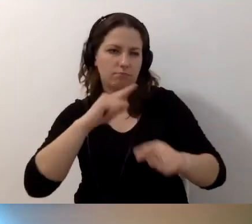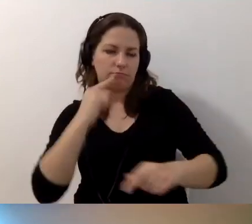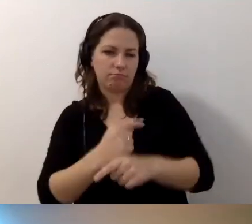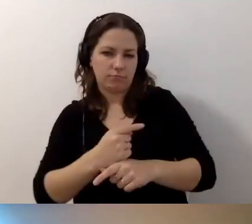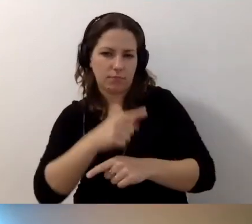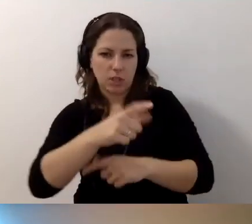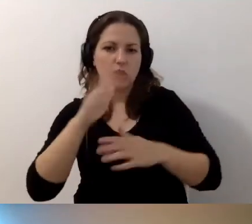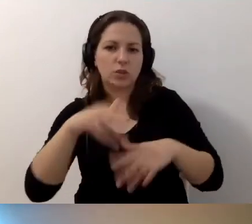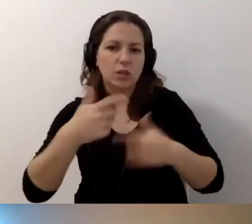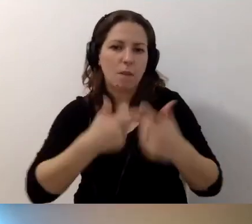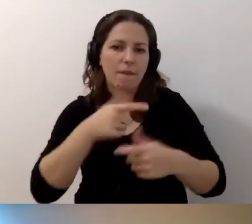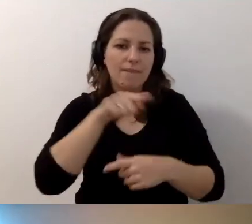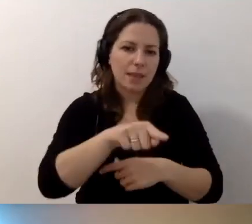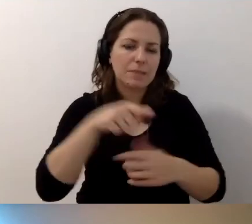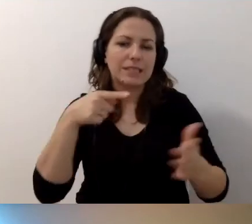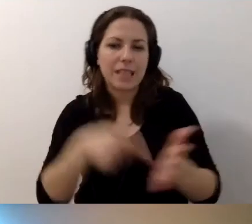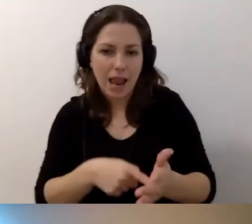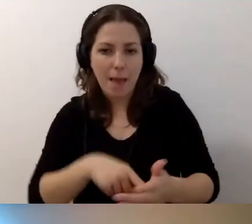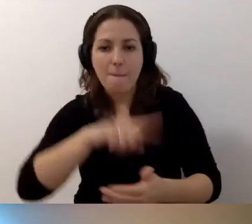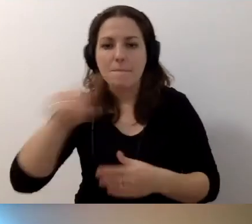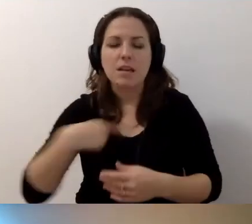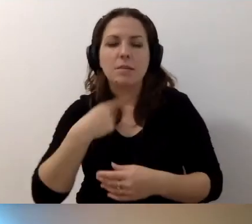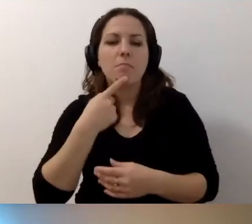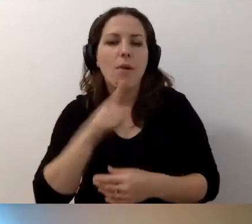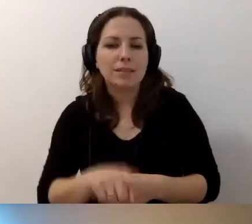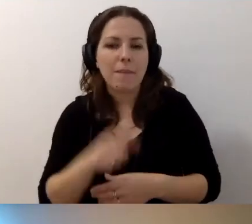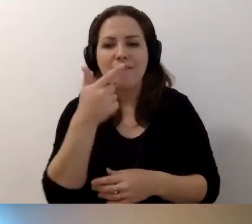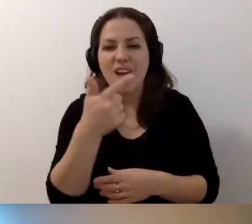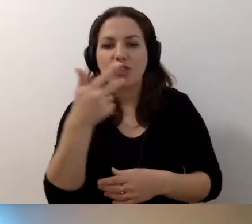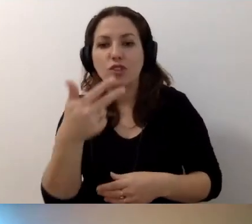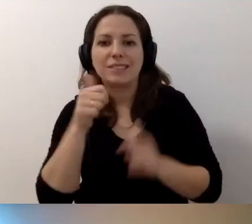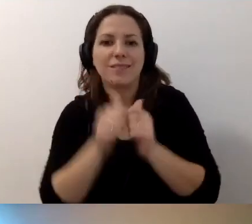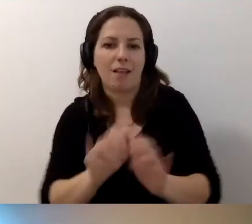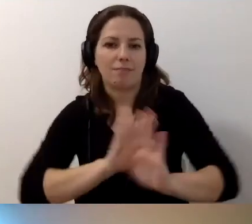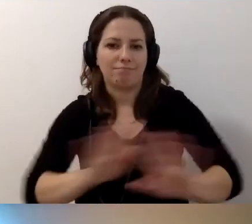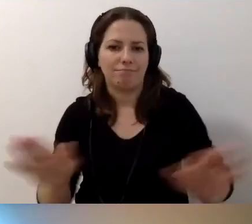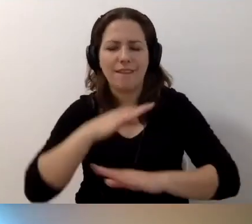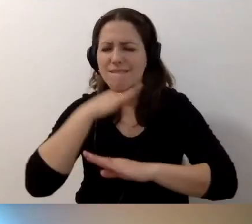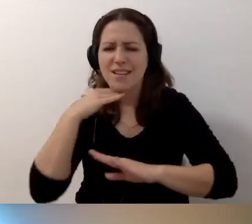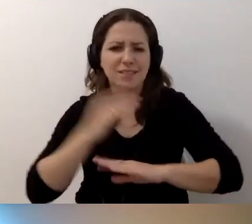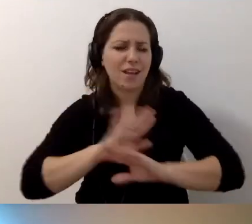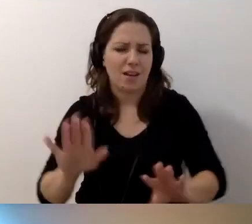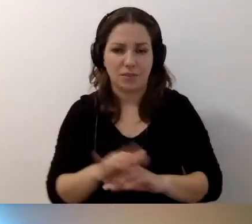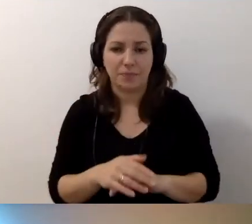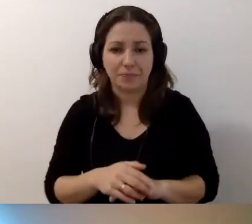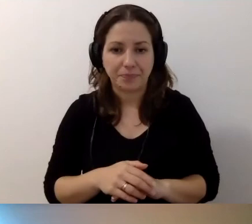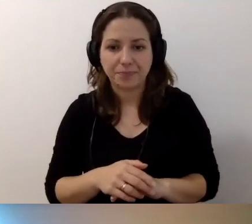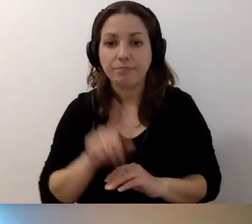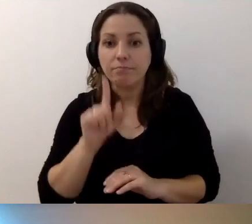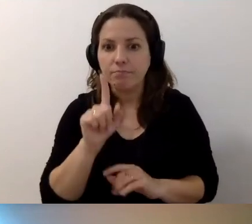Zostało zrobione w określonym celu. Zalecamy dwa-trzy zdania. I będzie znakomicie. Zdarzają się sytuacje,